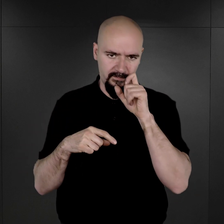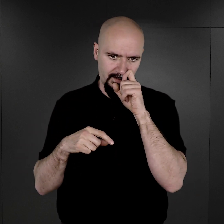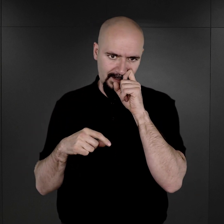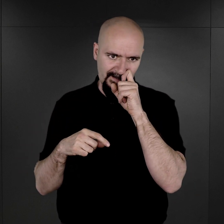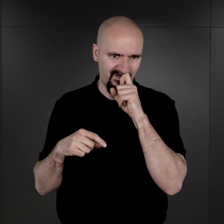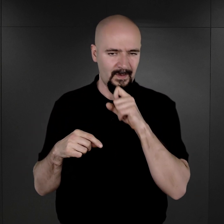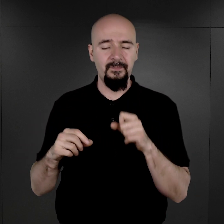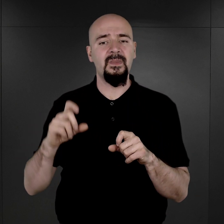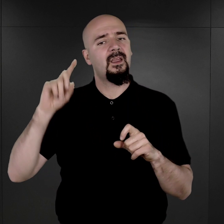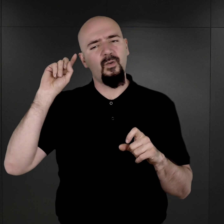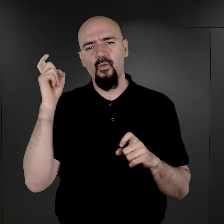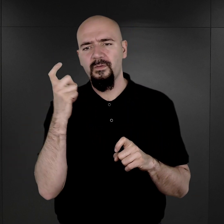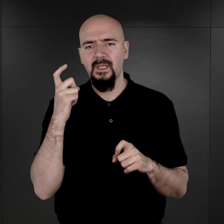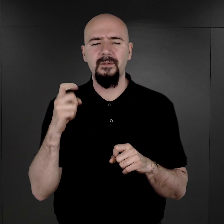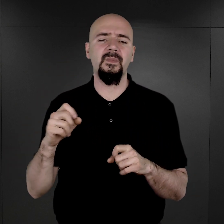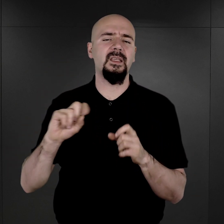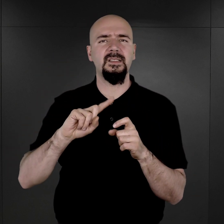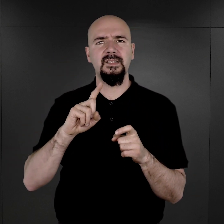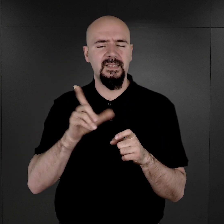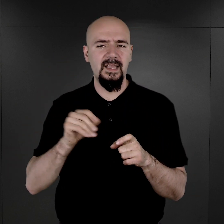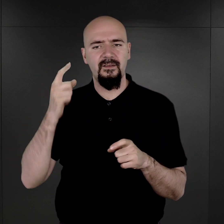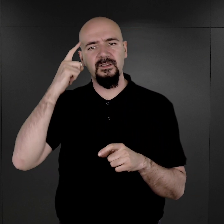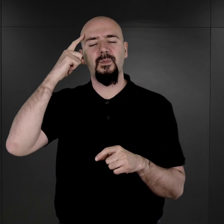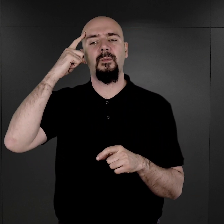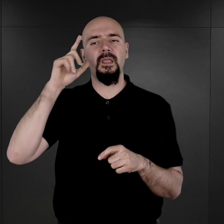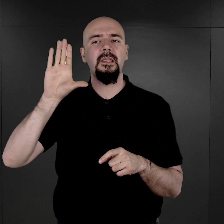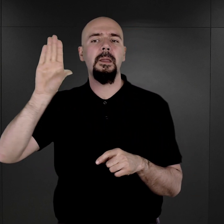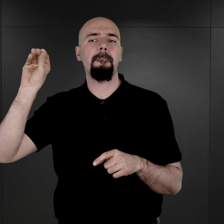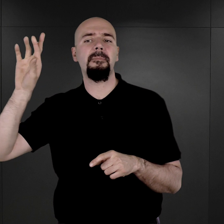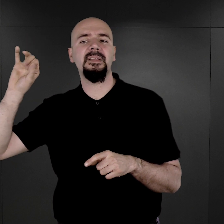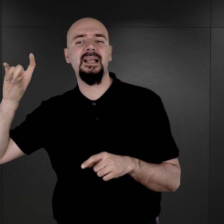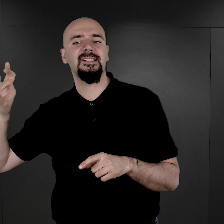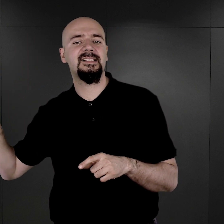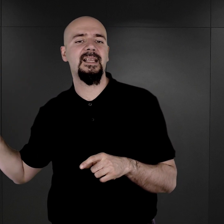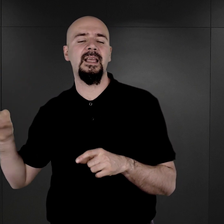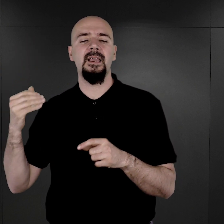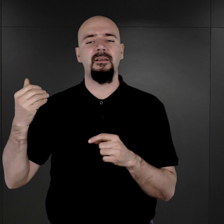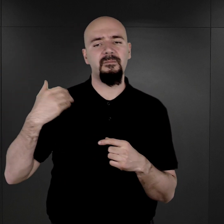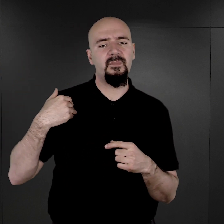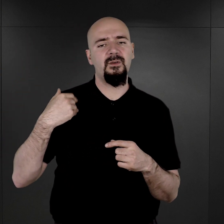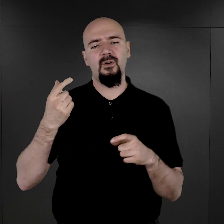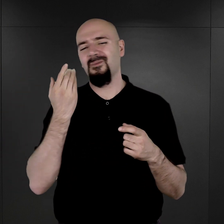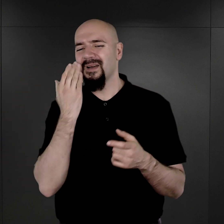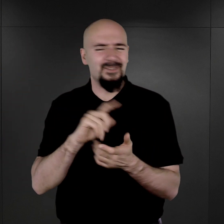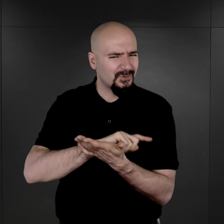Generalnie z tych relacji pana Brasse wynika, że był to proces bardzo szybki